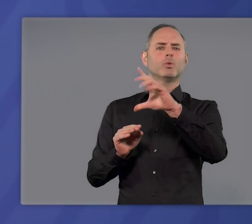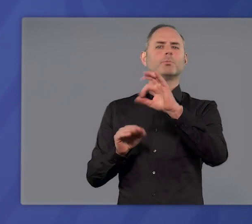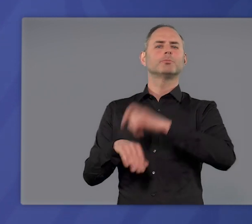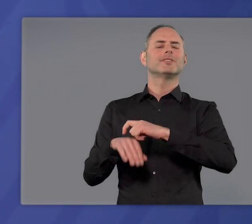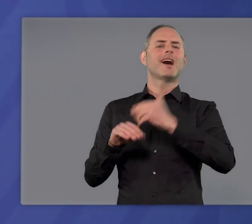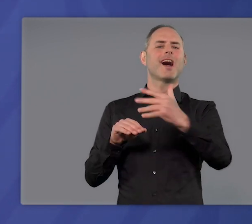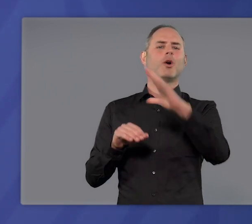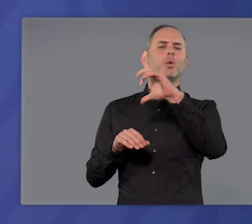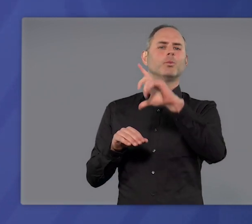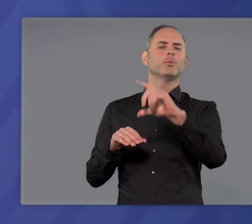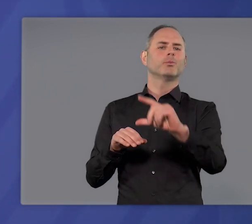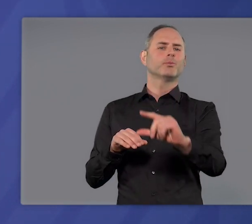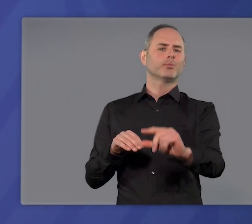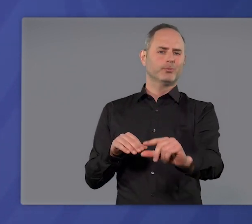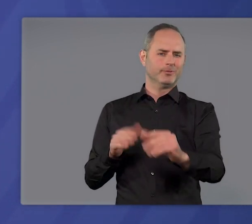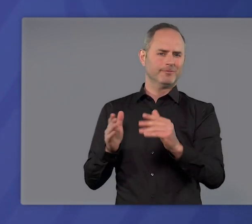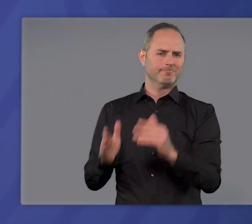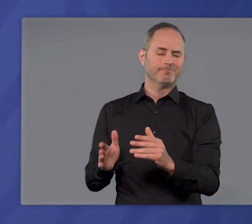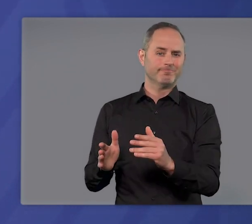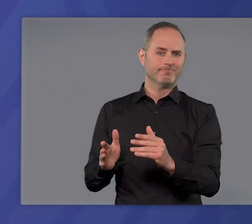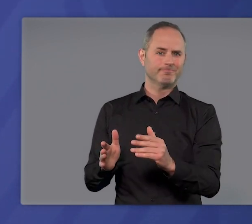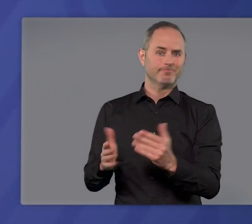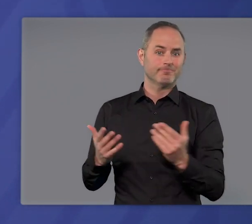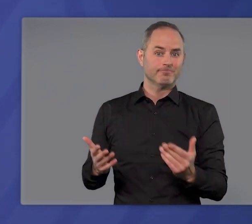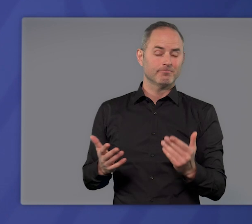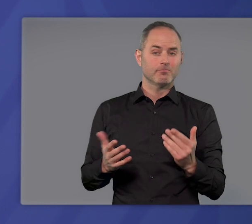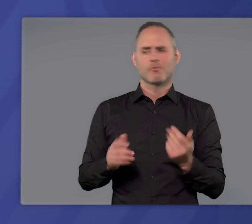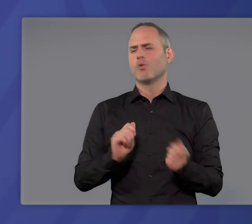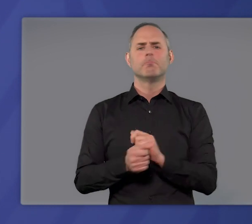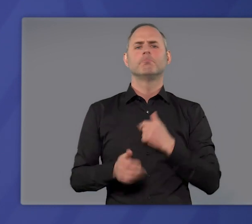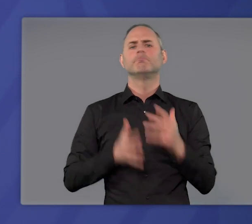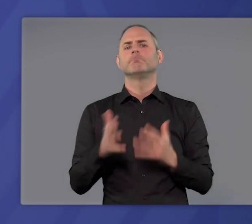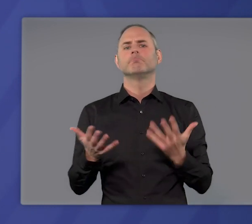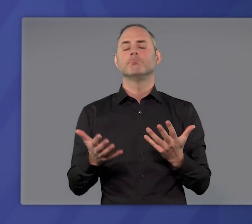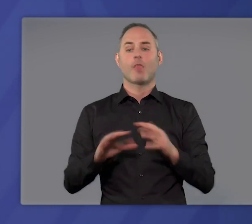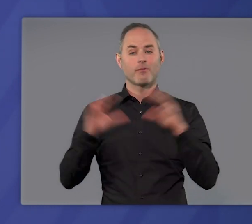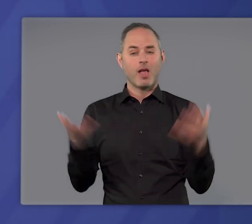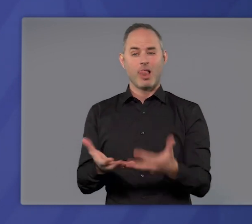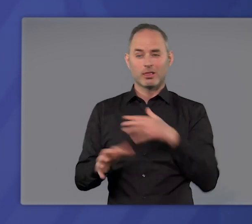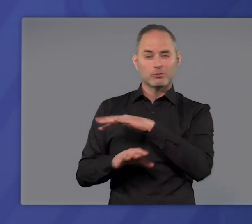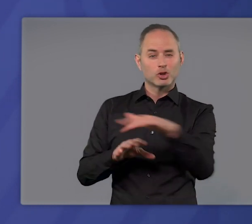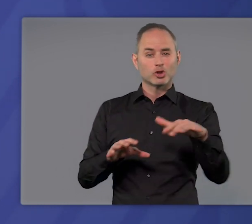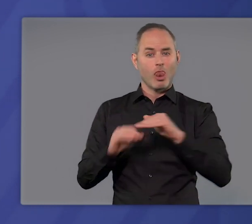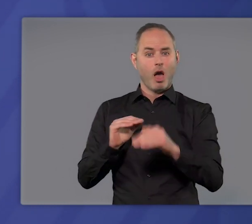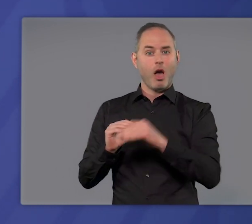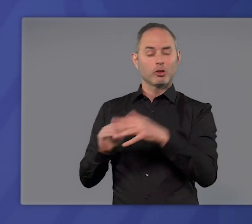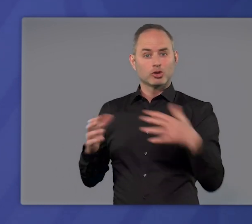in überschaubarer Zeit wieder herunterkommen. Anders gesagt: Kein Land, das es geschafft hat,